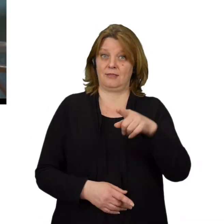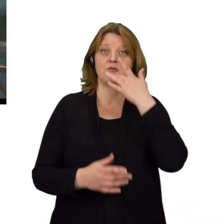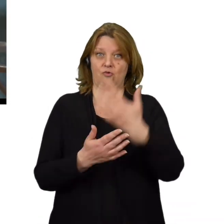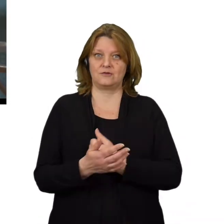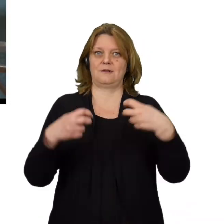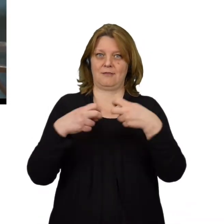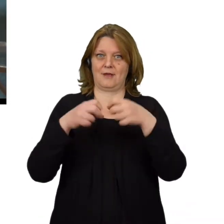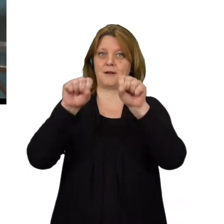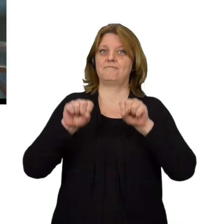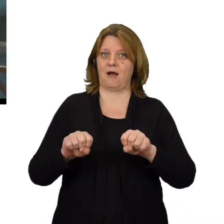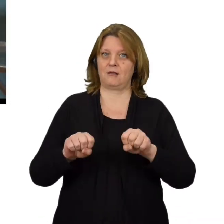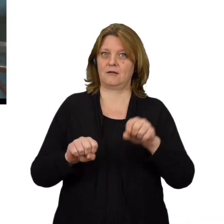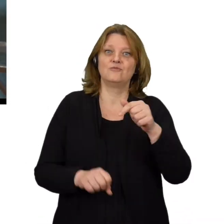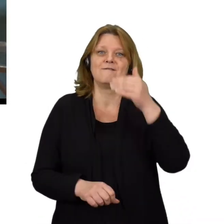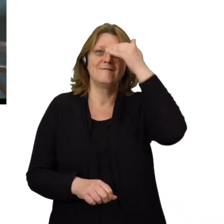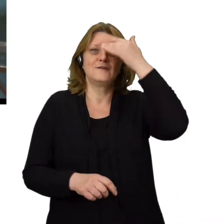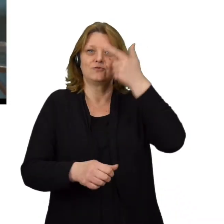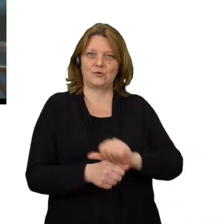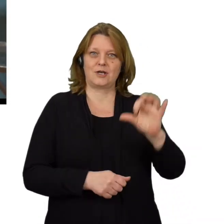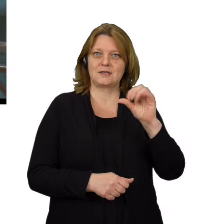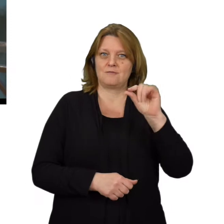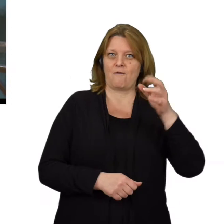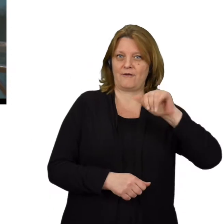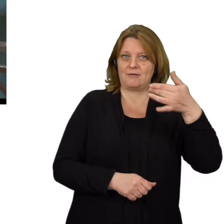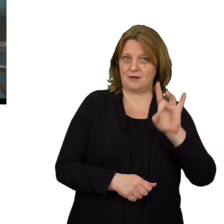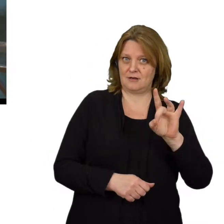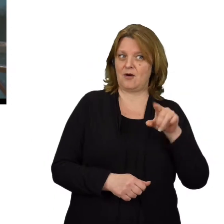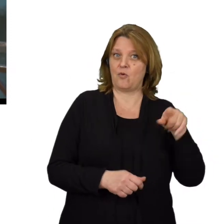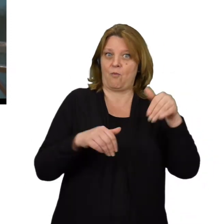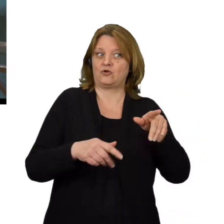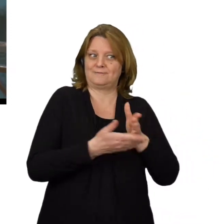Jeśli korzystasz z bankowości elektronicznej, poznaj zjawisko spoofingu, by nie stracić swoich pieniędzy.